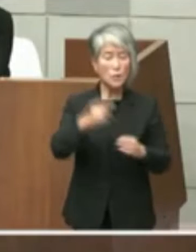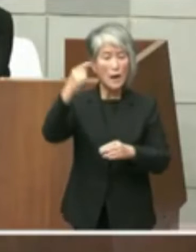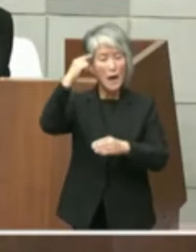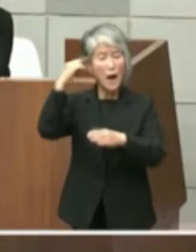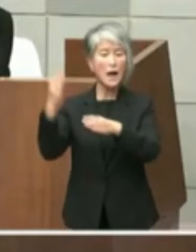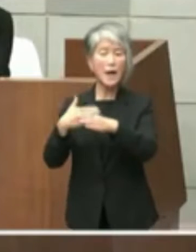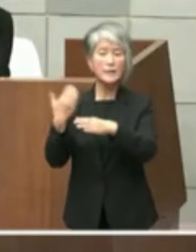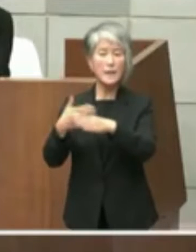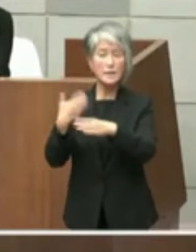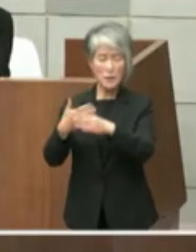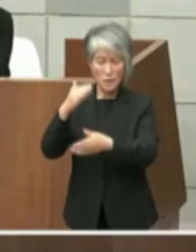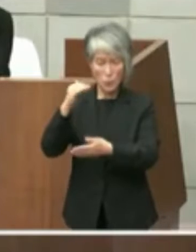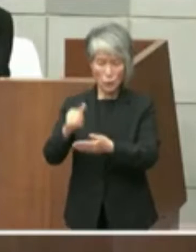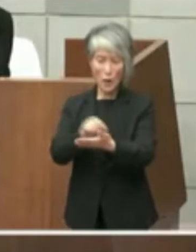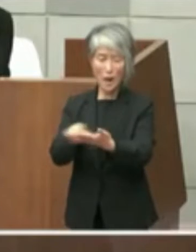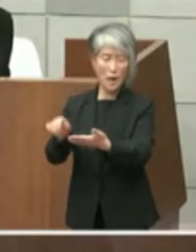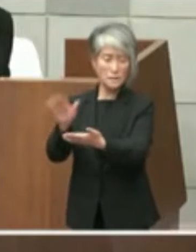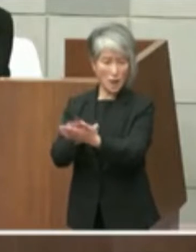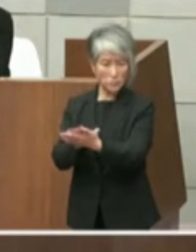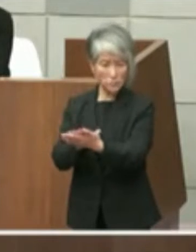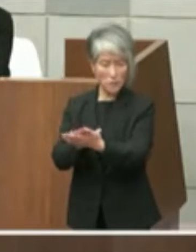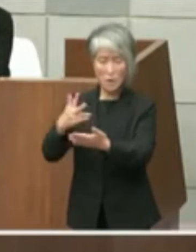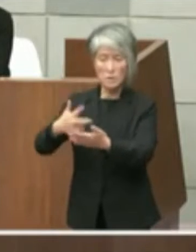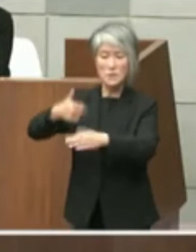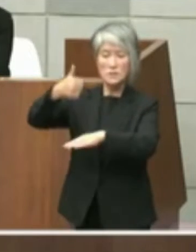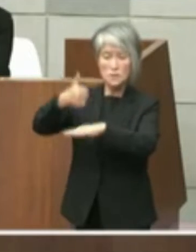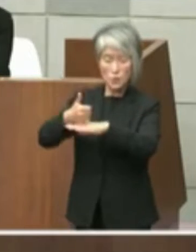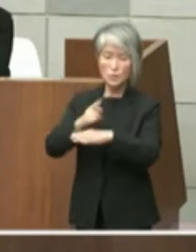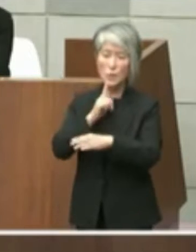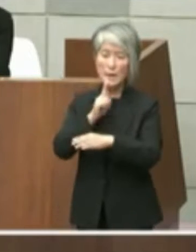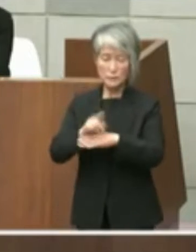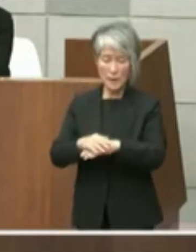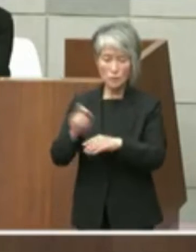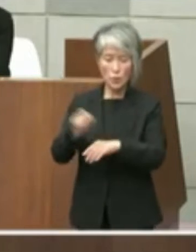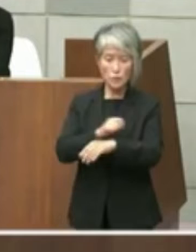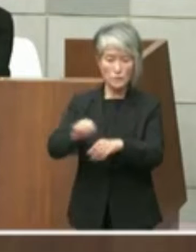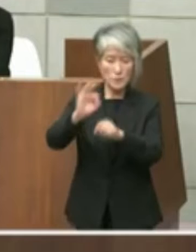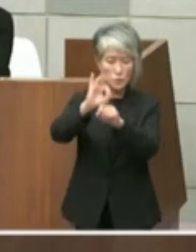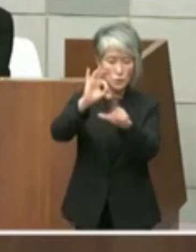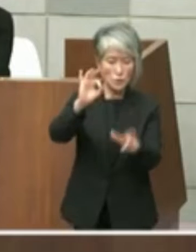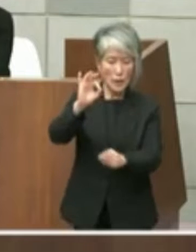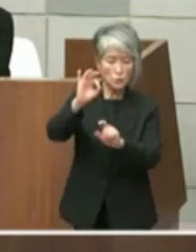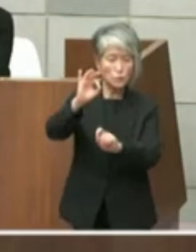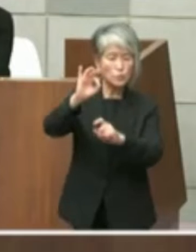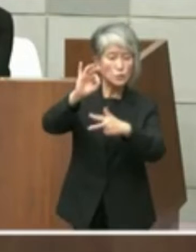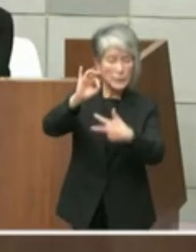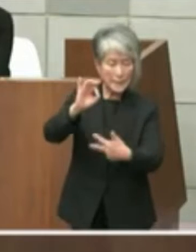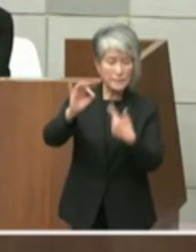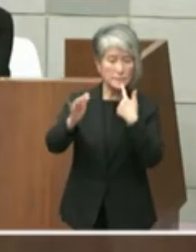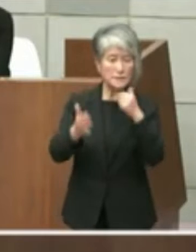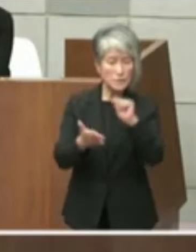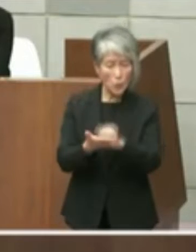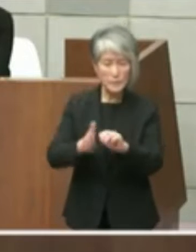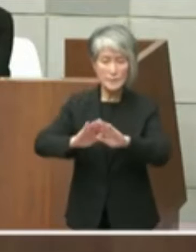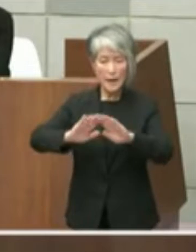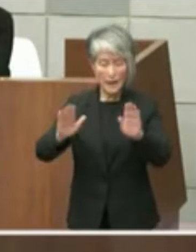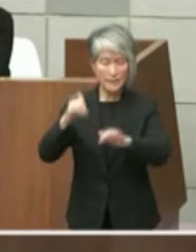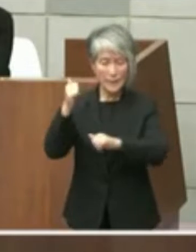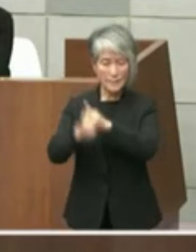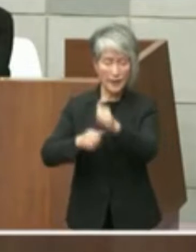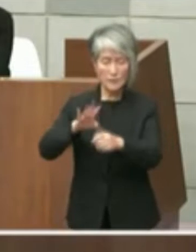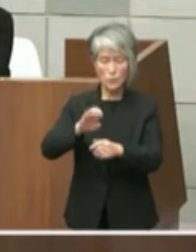ていますこの間の市長の発言特に10月 17日日曜日開催の第41回全国